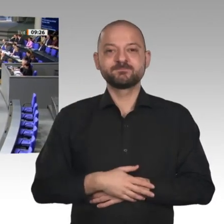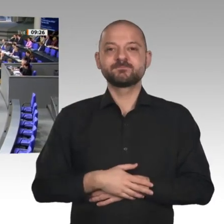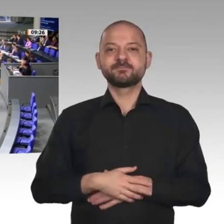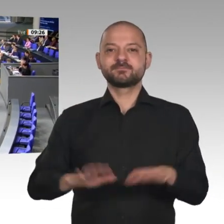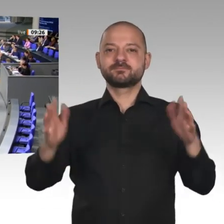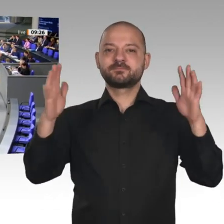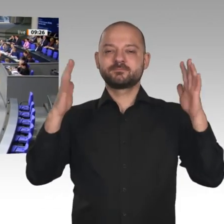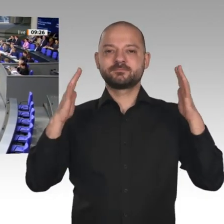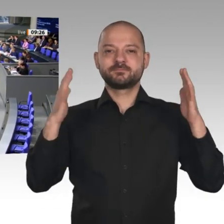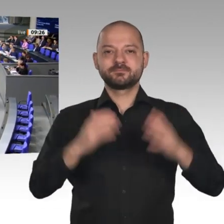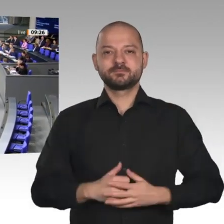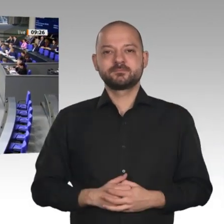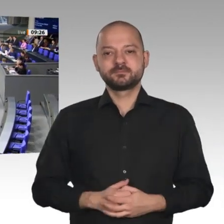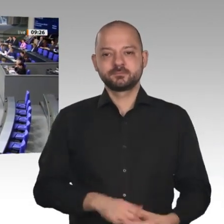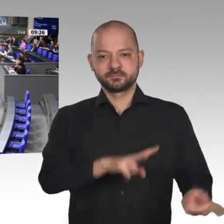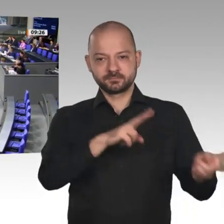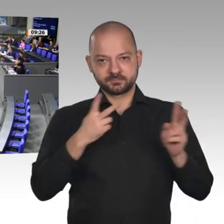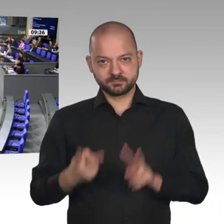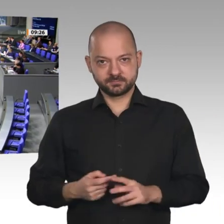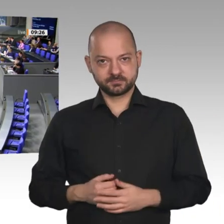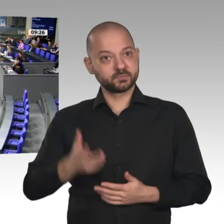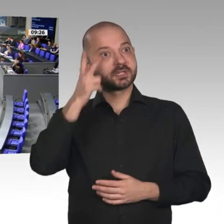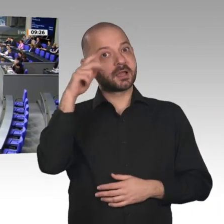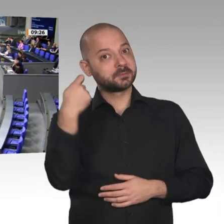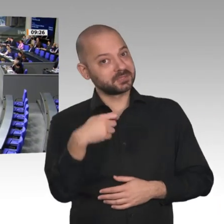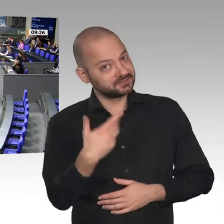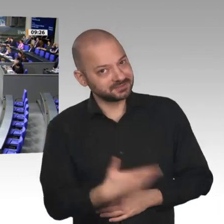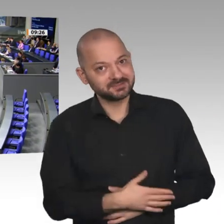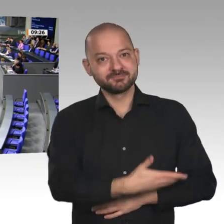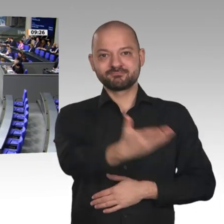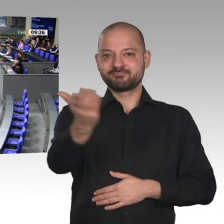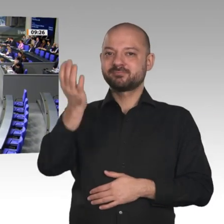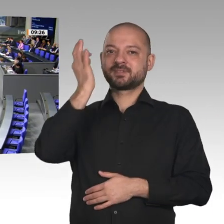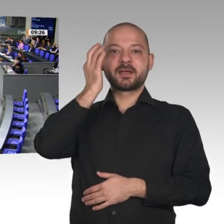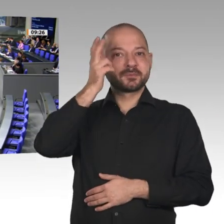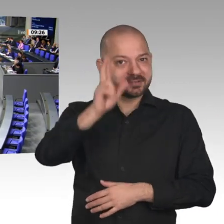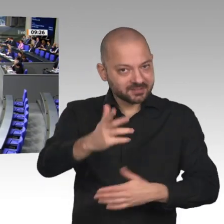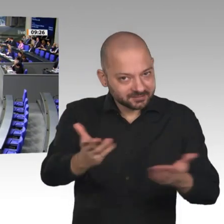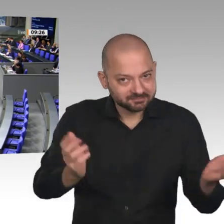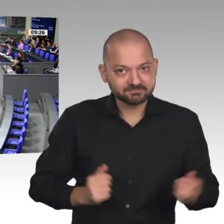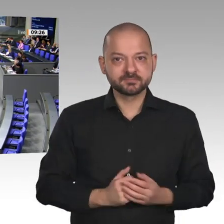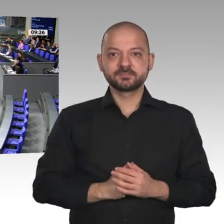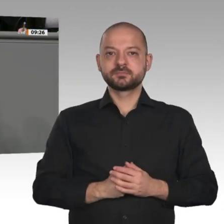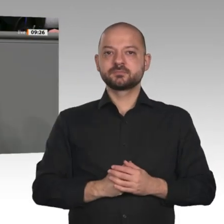Das Bild der Wirtschaft in Deutschland ist ein gespaltenes Bild: minus 3,6 Prozent